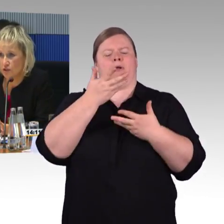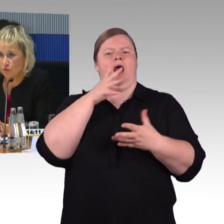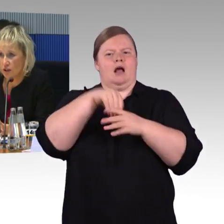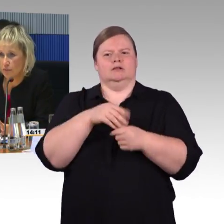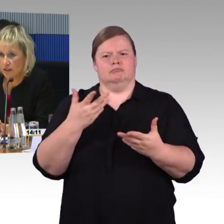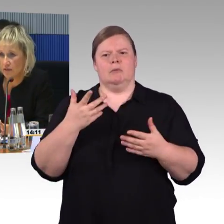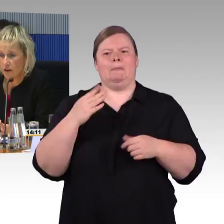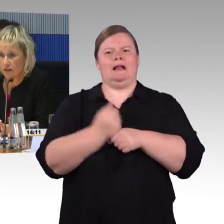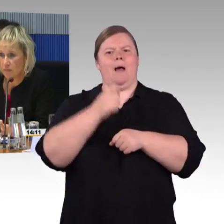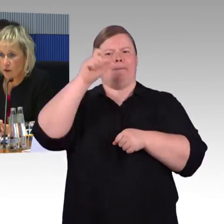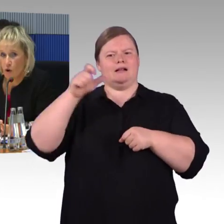die entsprechend vorgemeldet waren.